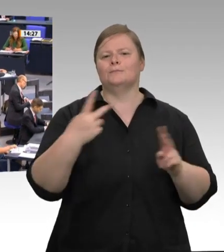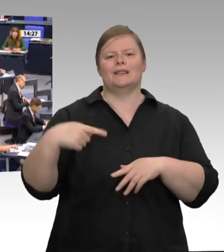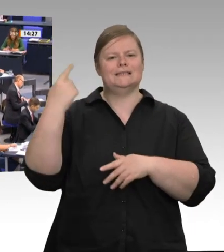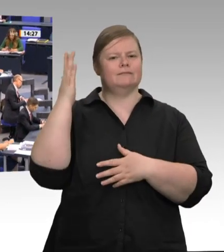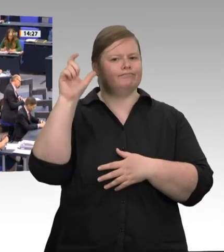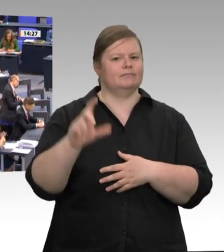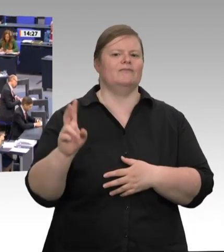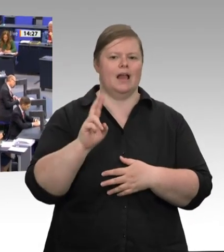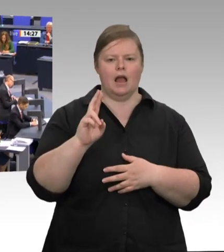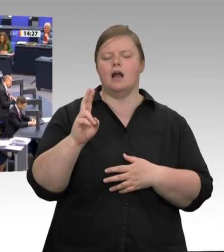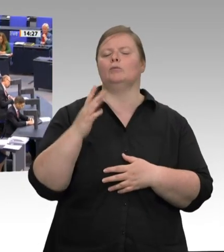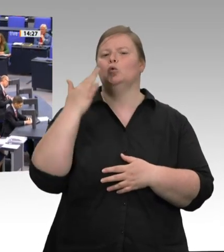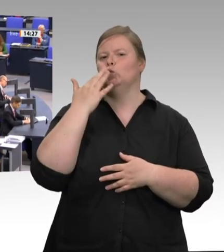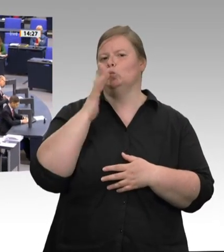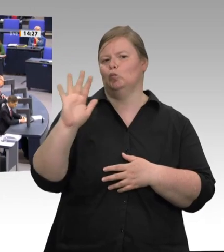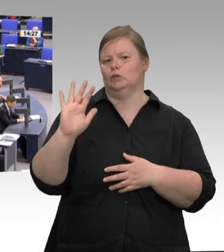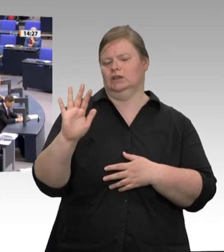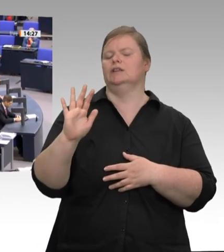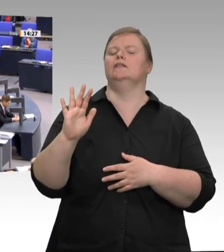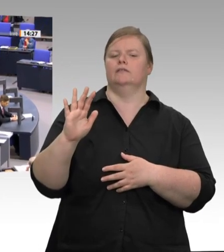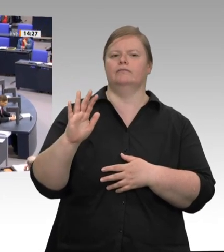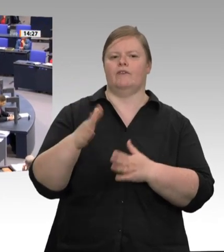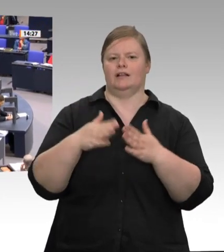Sehr geehrte Frau Präsidentin! Sehr geehrter Herr Minister! Kolleginnen und Kollegen!